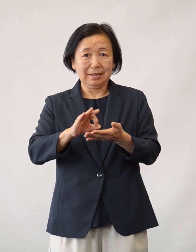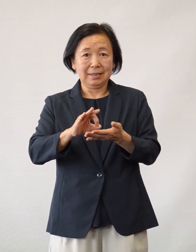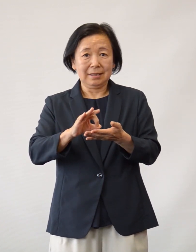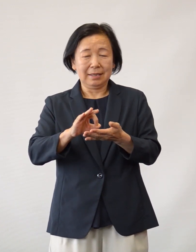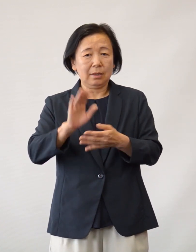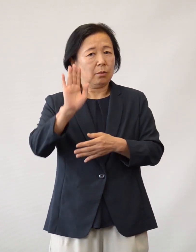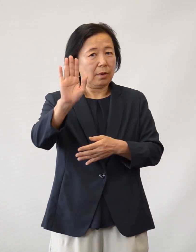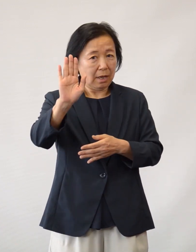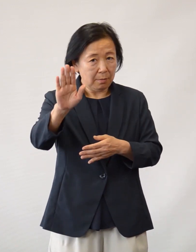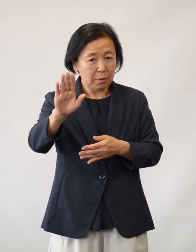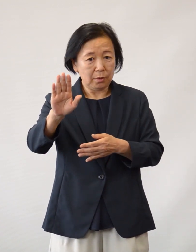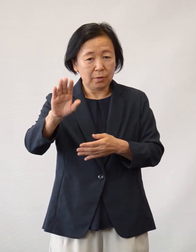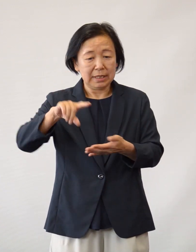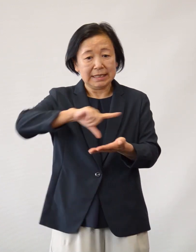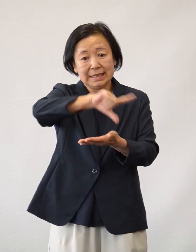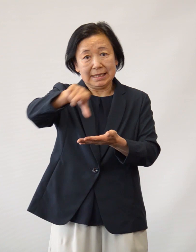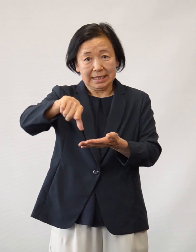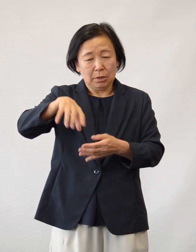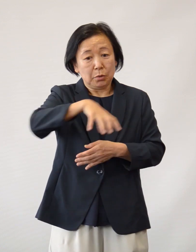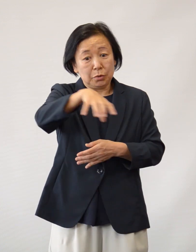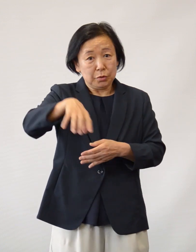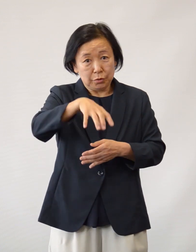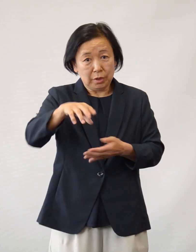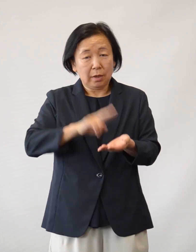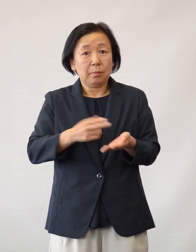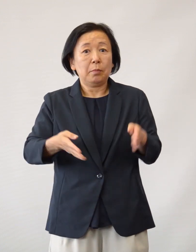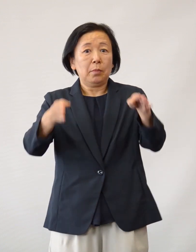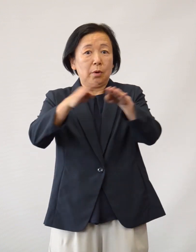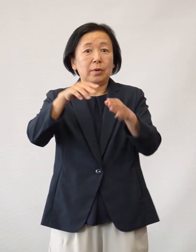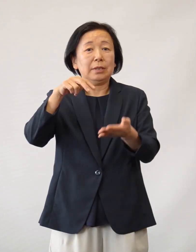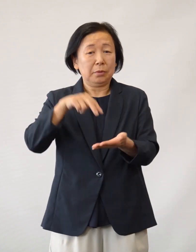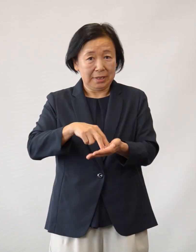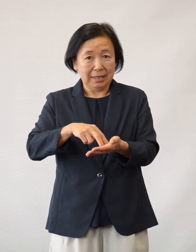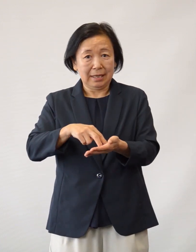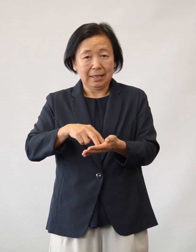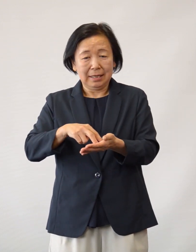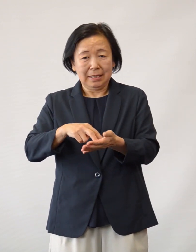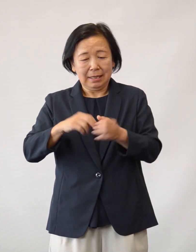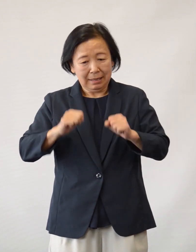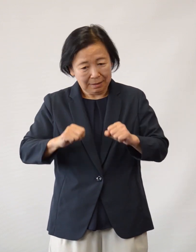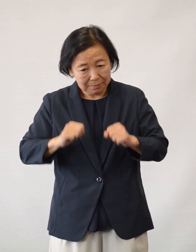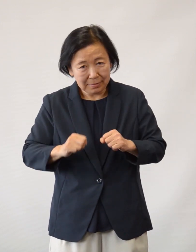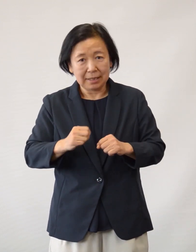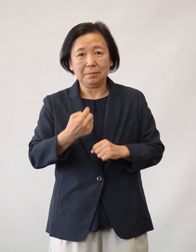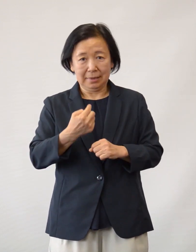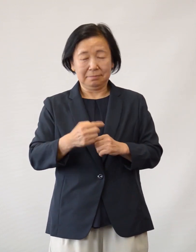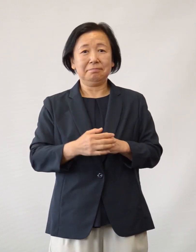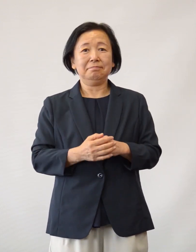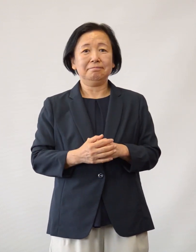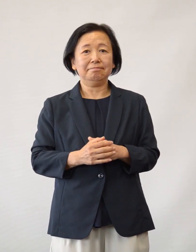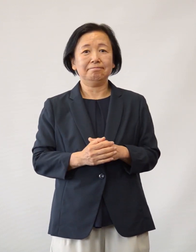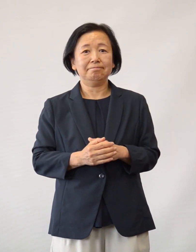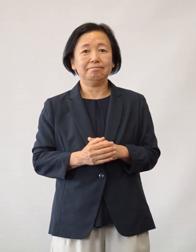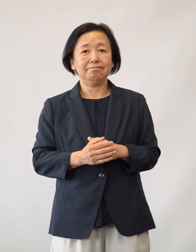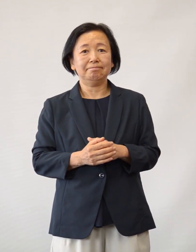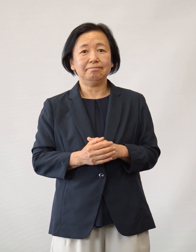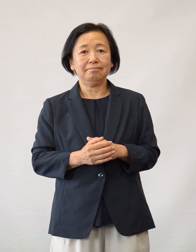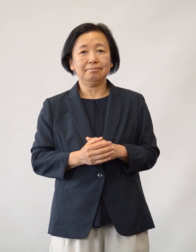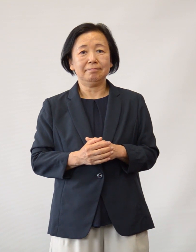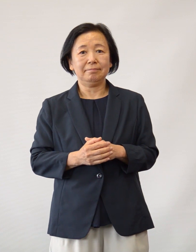今後も地域の中核病院として 市民に信頼され続けるよう 努力してまいります